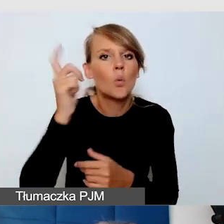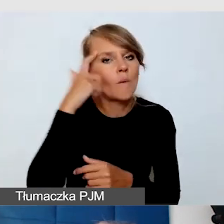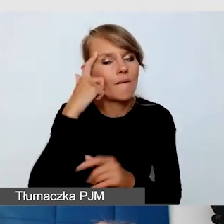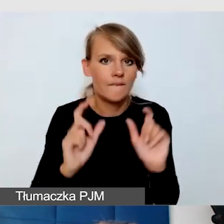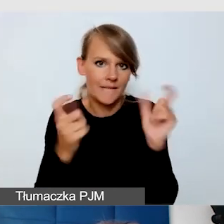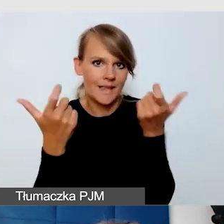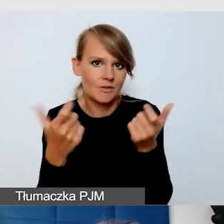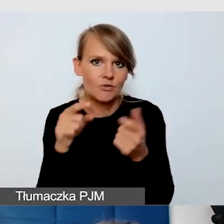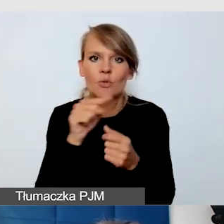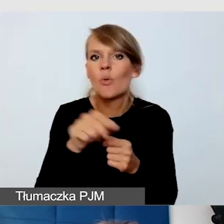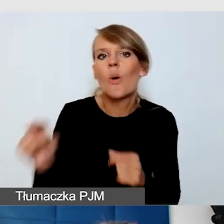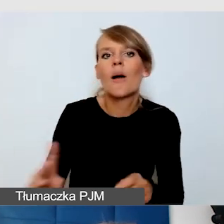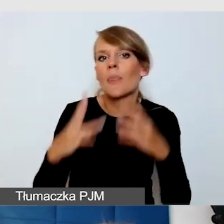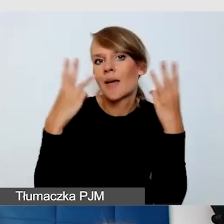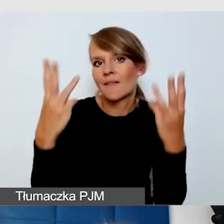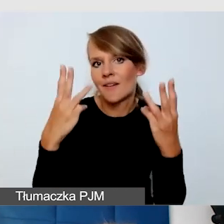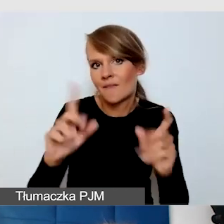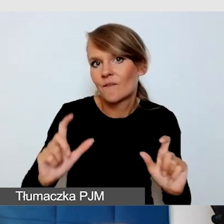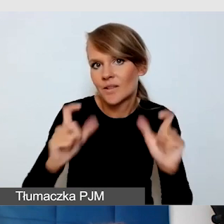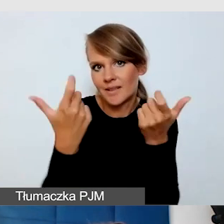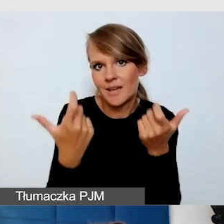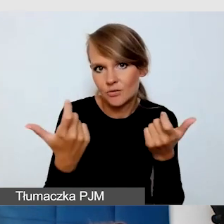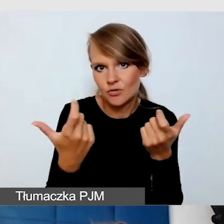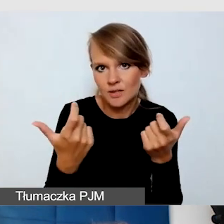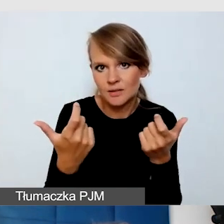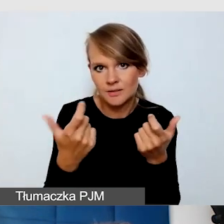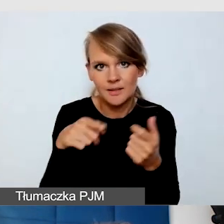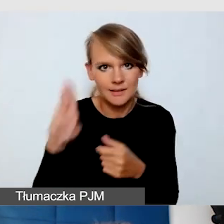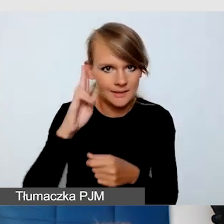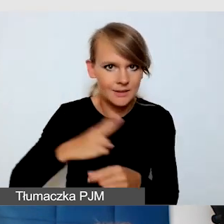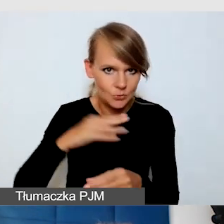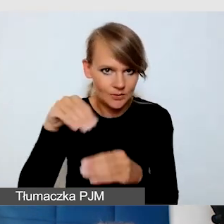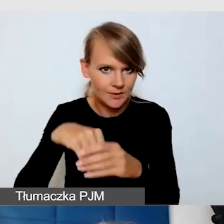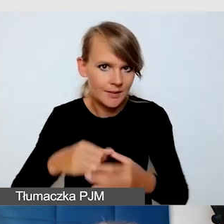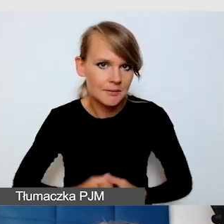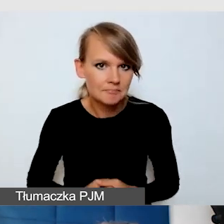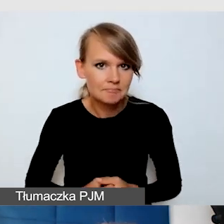które są najważniejszymi wydarzeniami w naszej instytucji. Myślmy o tym,